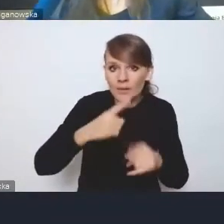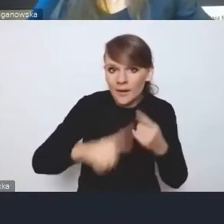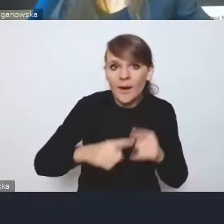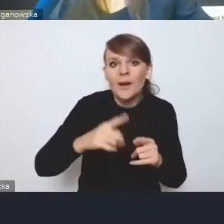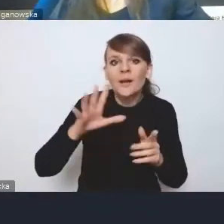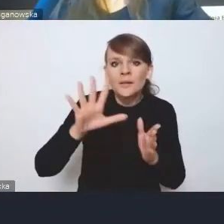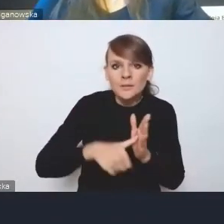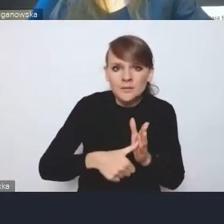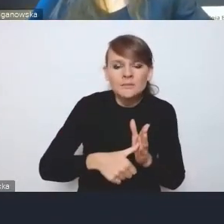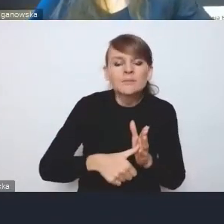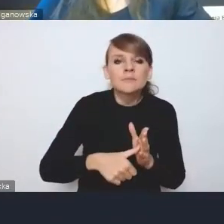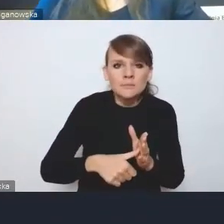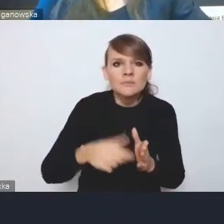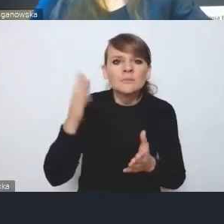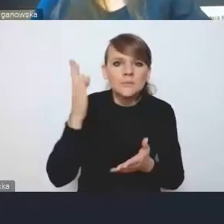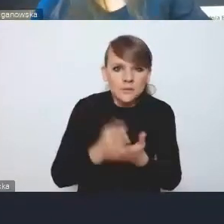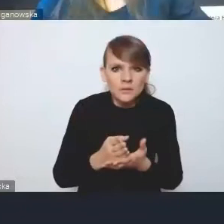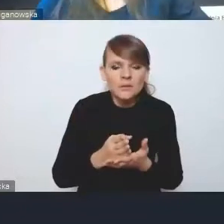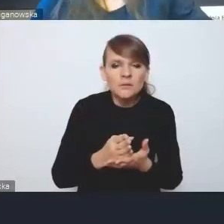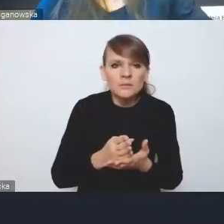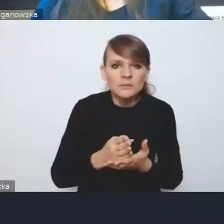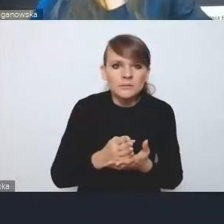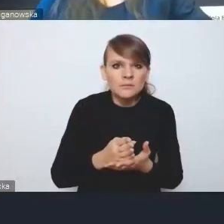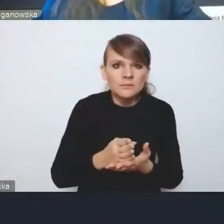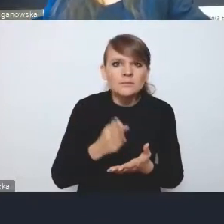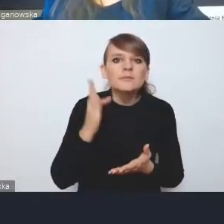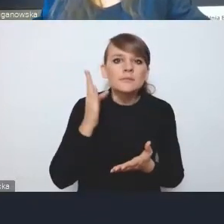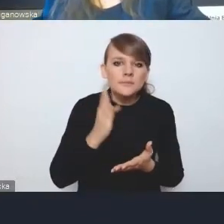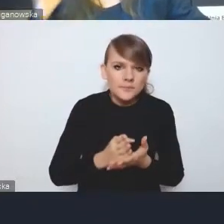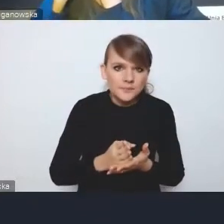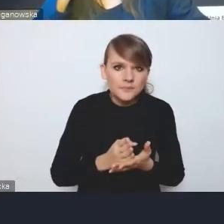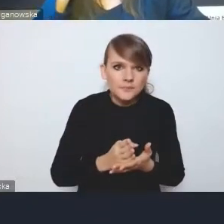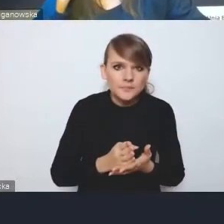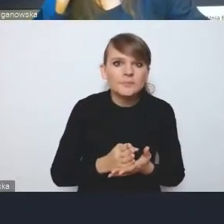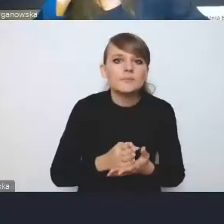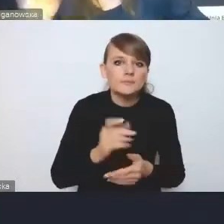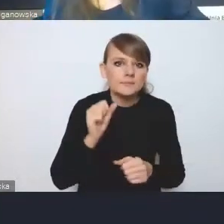doczekał się już pewnej konkretyzacji